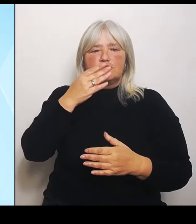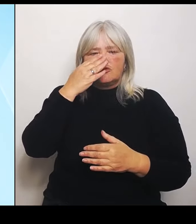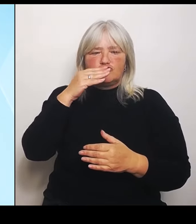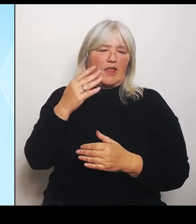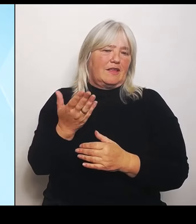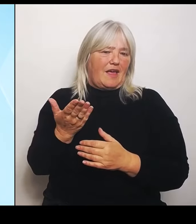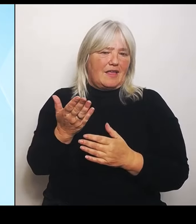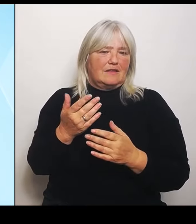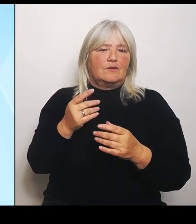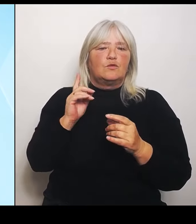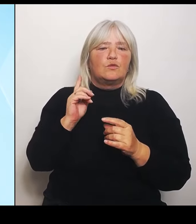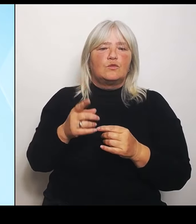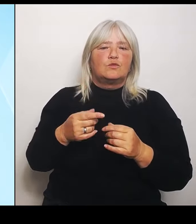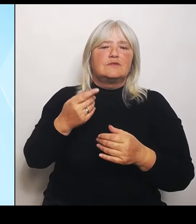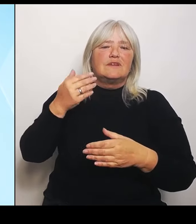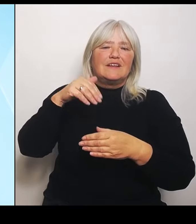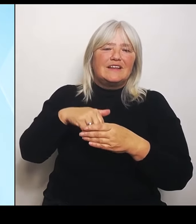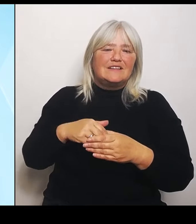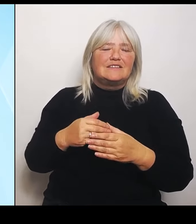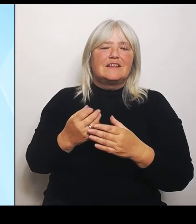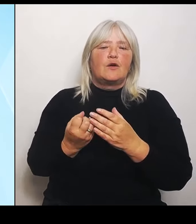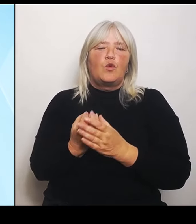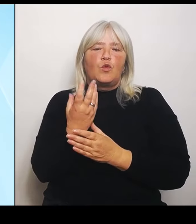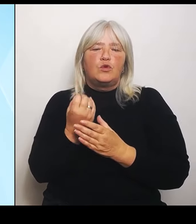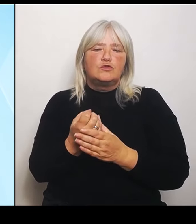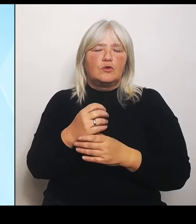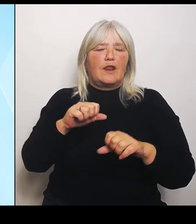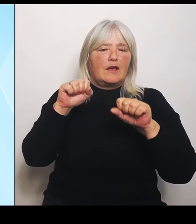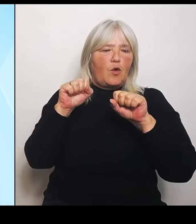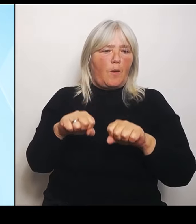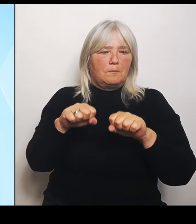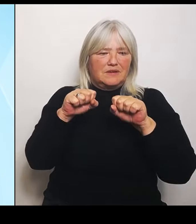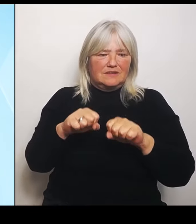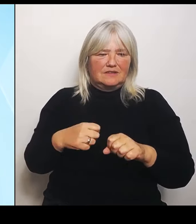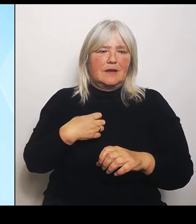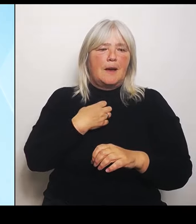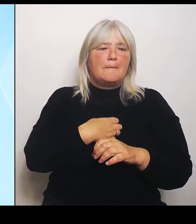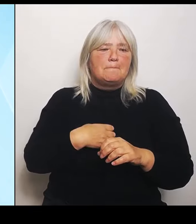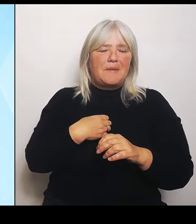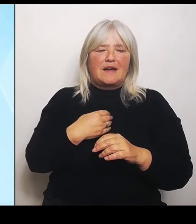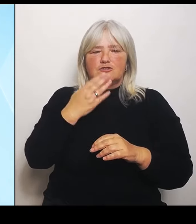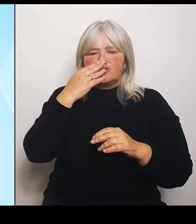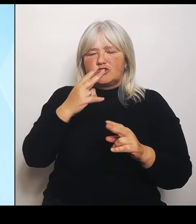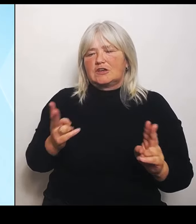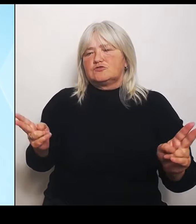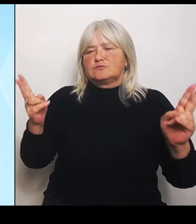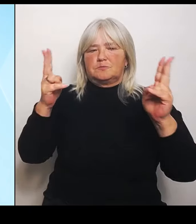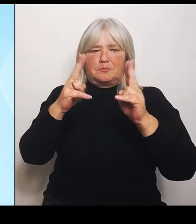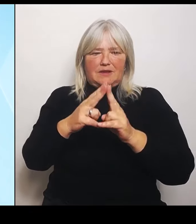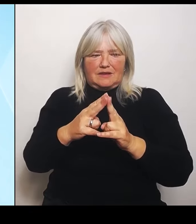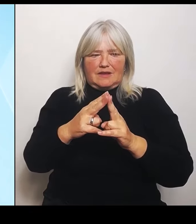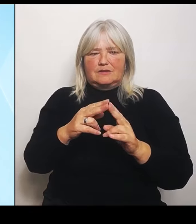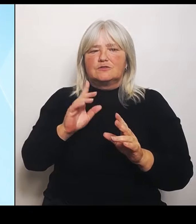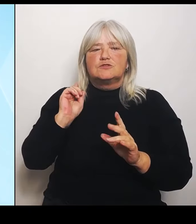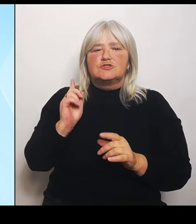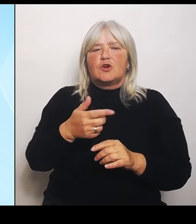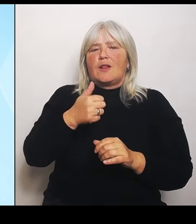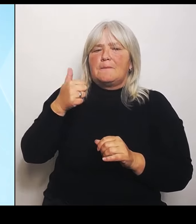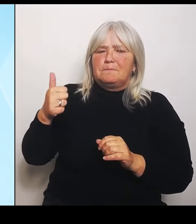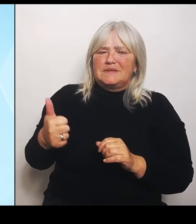tschechische Begegnung. Mit dem soll insgesamt ein besonderes pädagogisches Profil geschaffen werden, um bedarfsgerechte